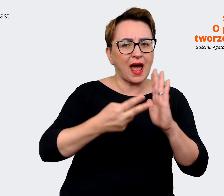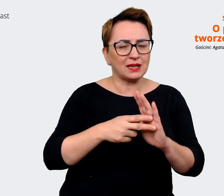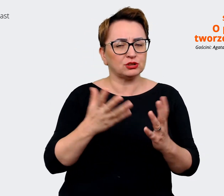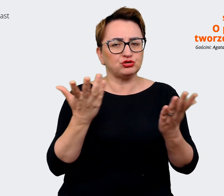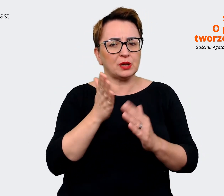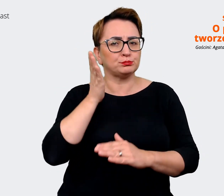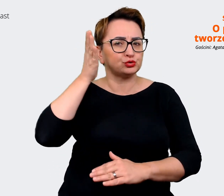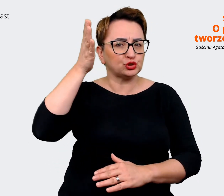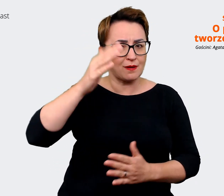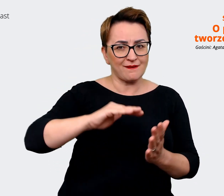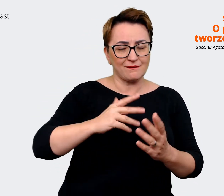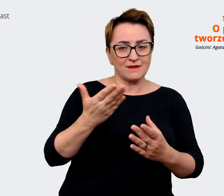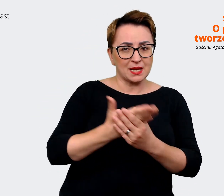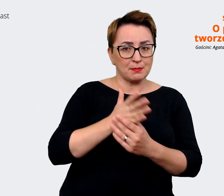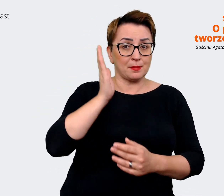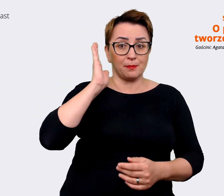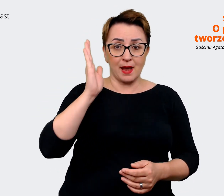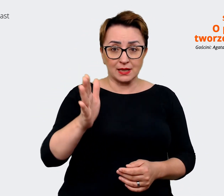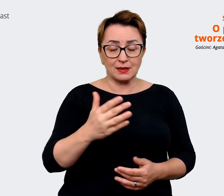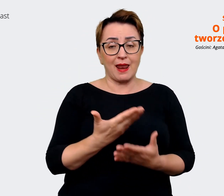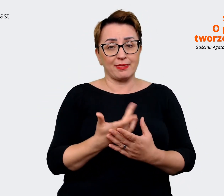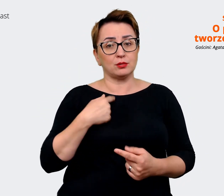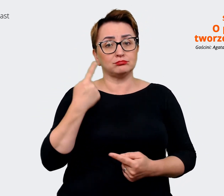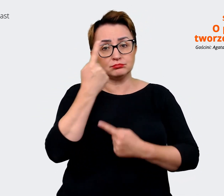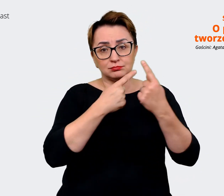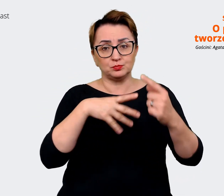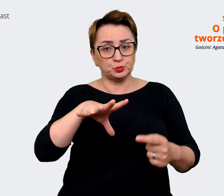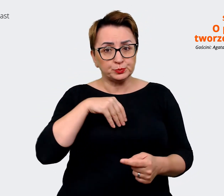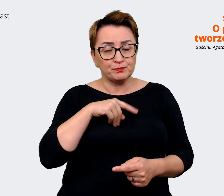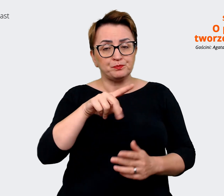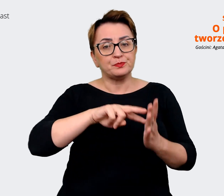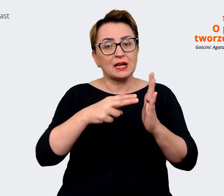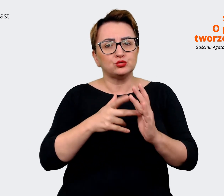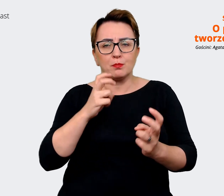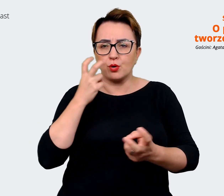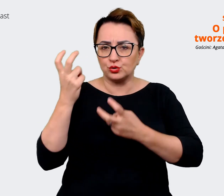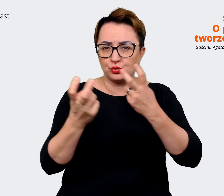tych aspektach, jakich będziemy poszukiwać. Kogo chcemy przyciągnąć w takim razie? To są